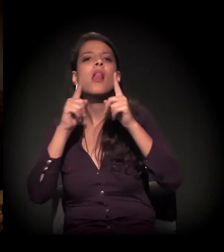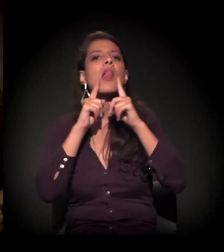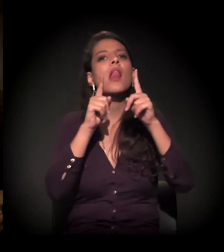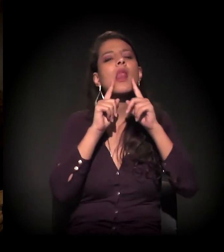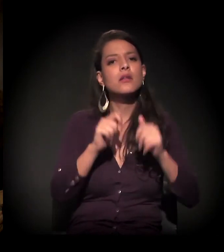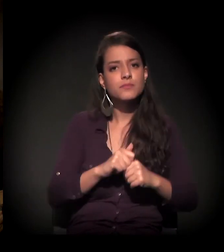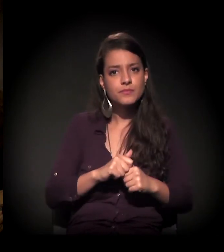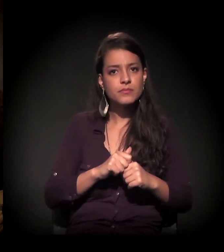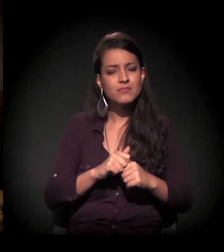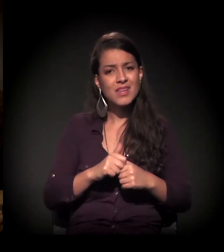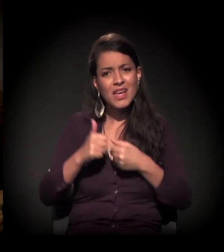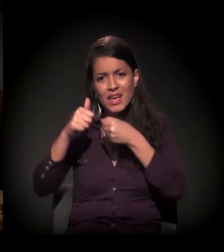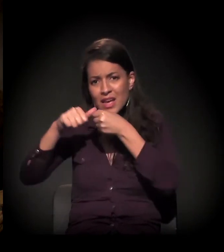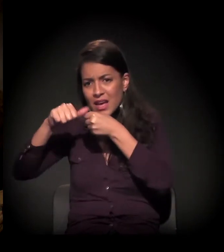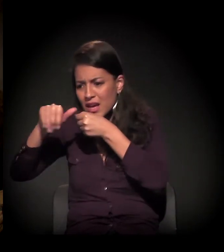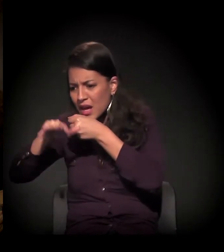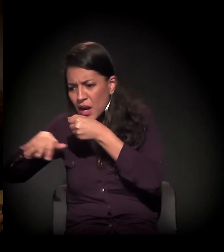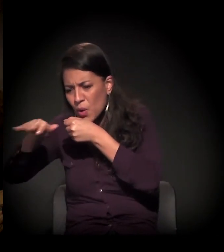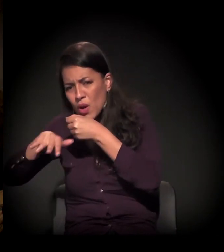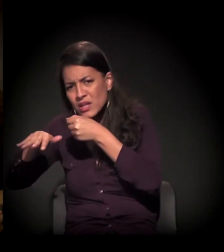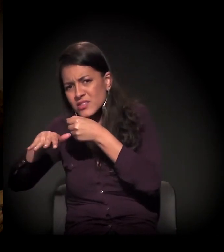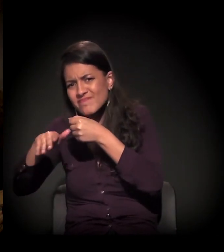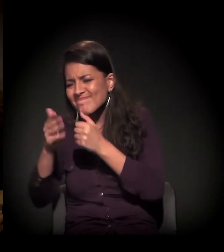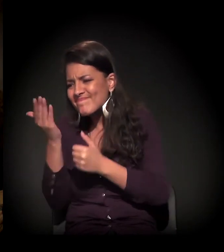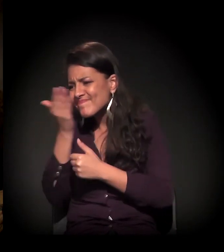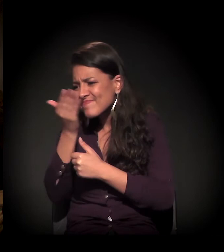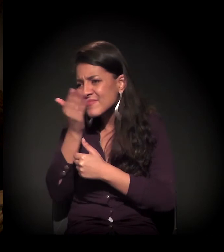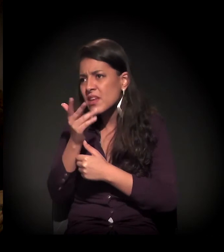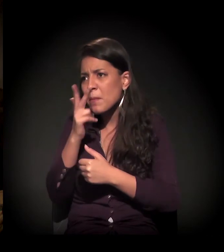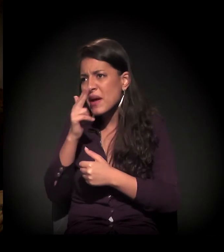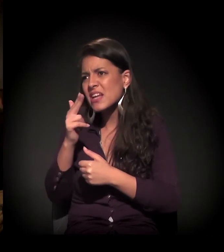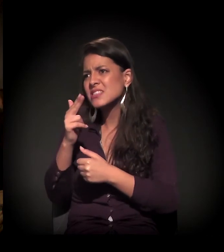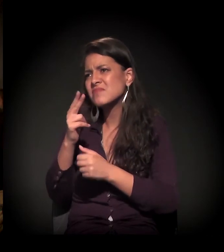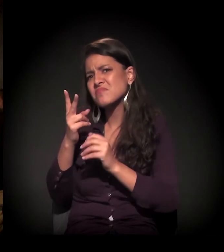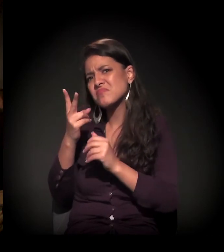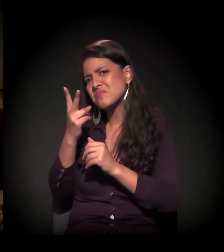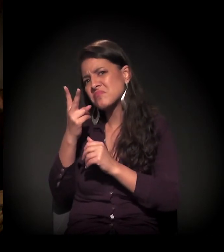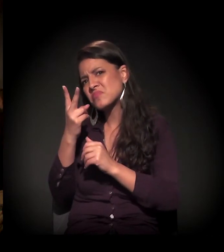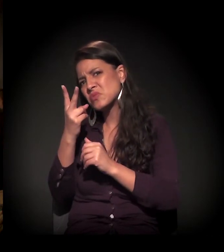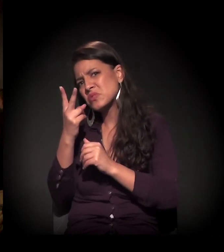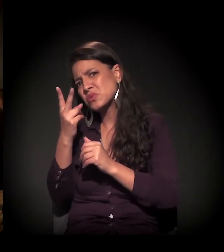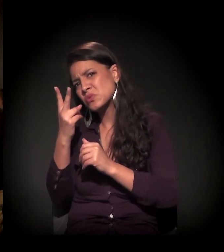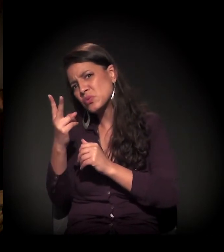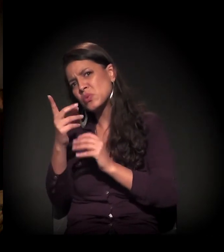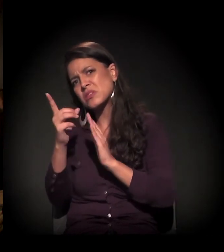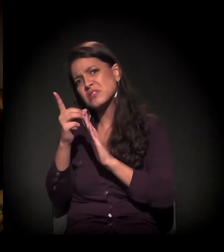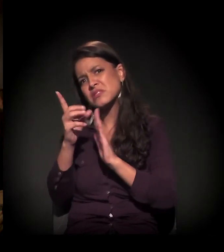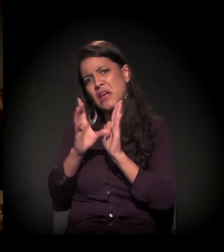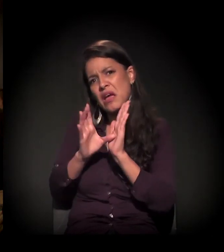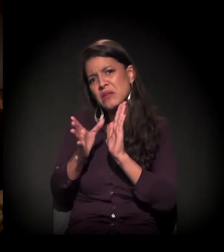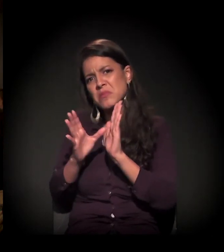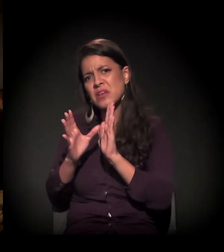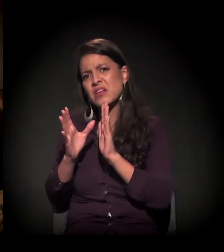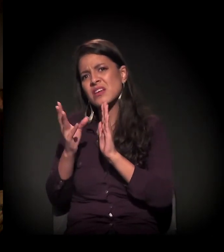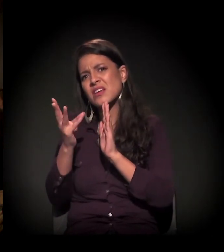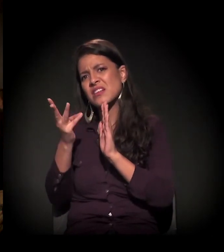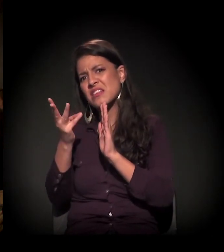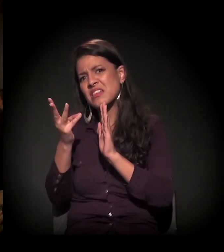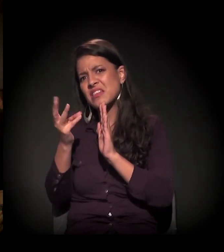A Cracolândia eu não consigo ver porque é um pouco mais duas décadas, não sei, há quanto tempo tem a Cracolândia, três décadas?